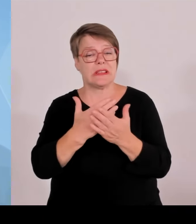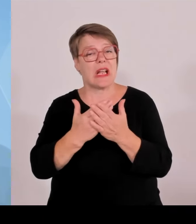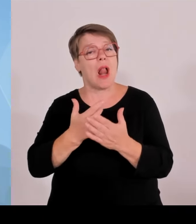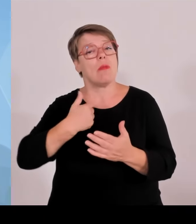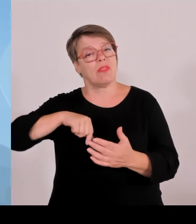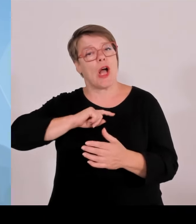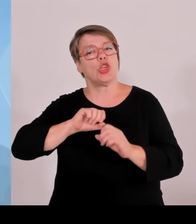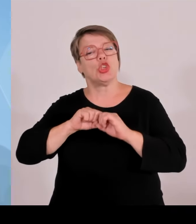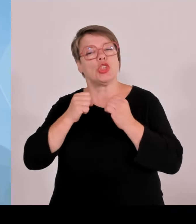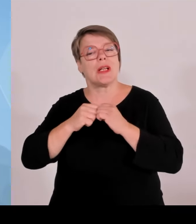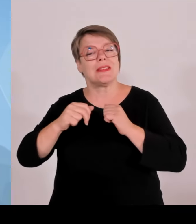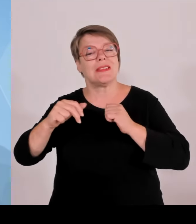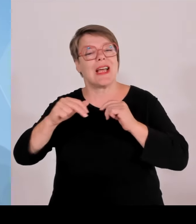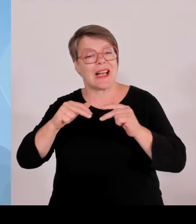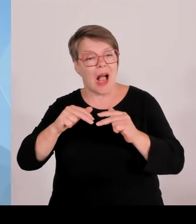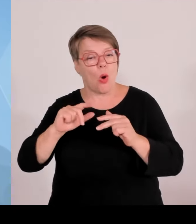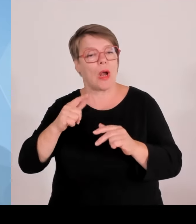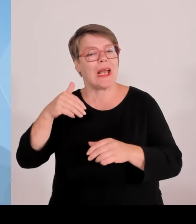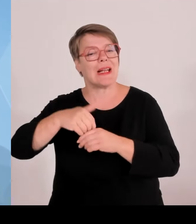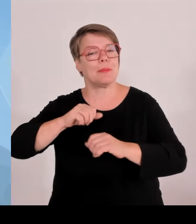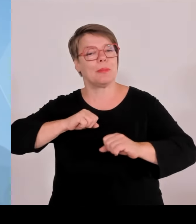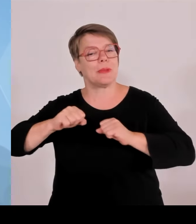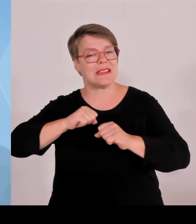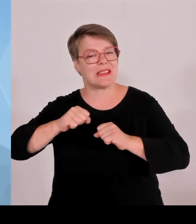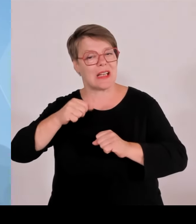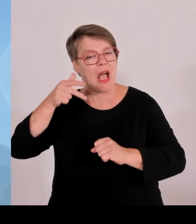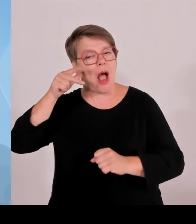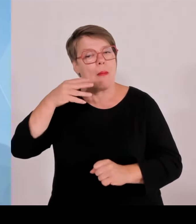und Polizeibeamten. An einzelnen Spieltagen waren rund